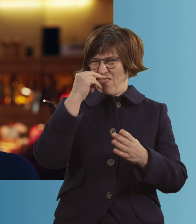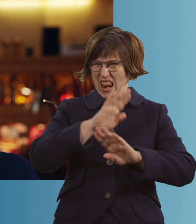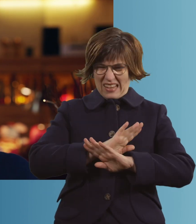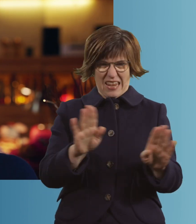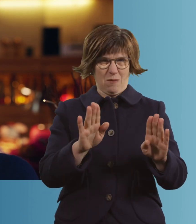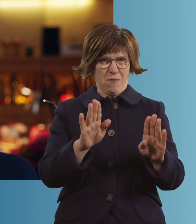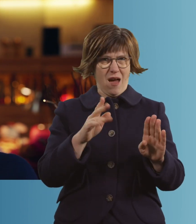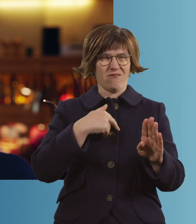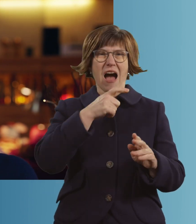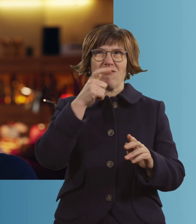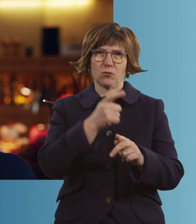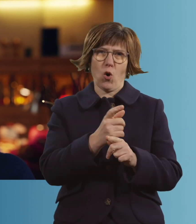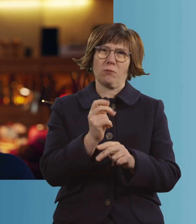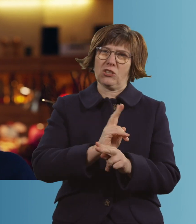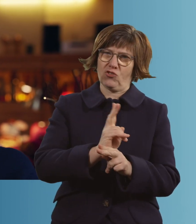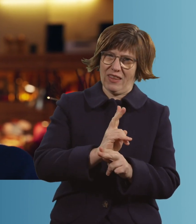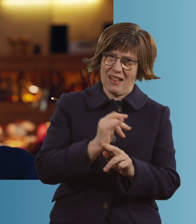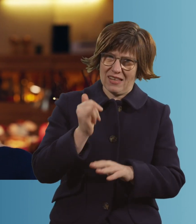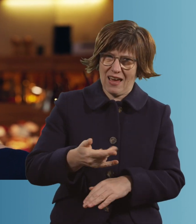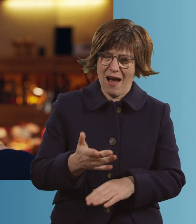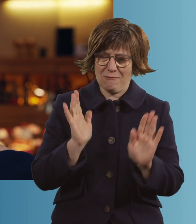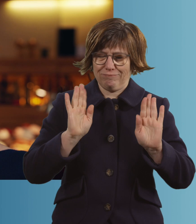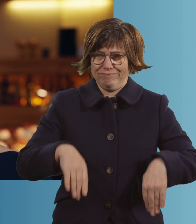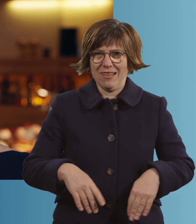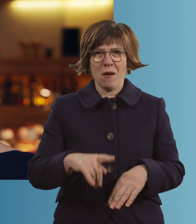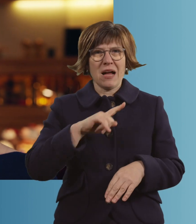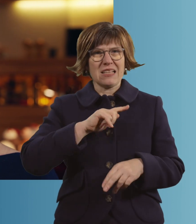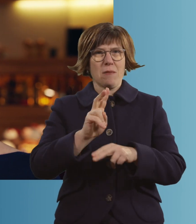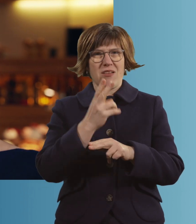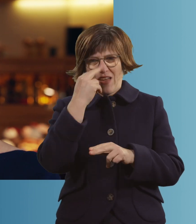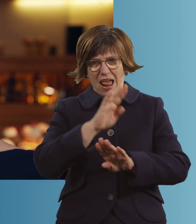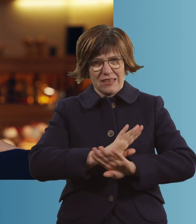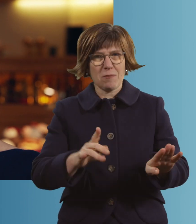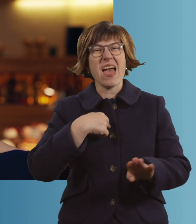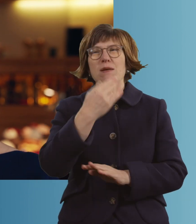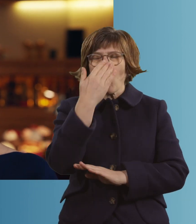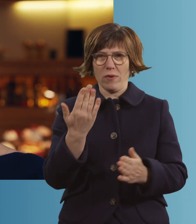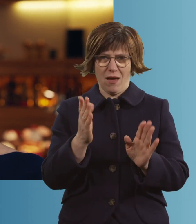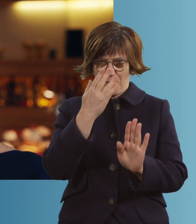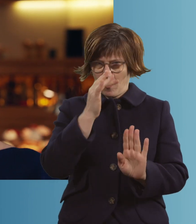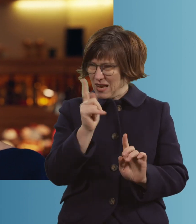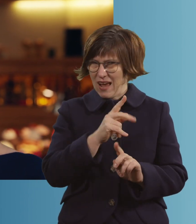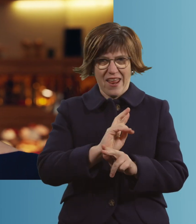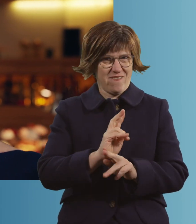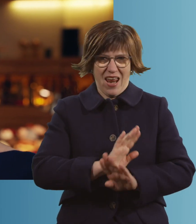Gut, das war ein bisschen gelogen, aber... Ich mache keine Fehler mehr. Ich versuche es, ich probier's.